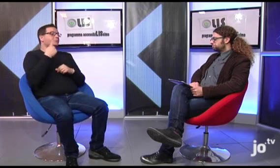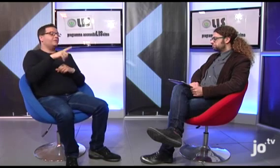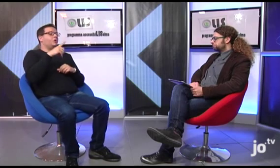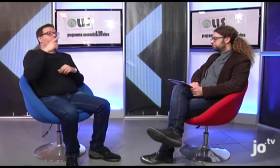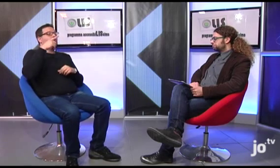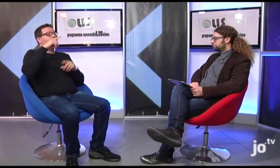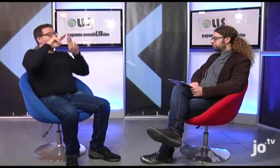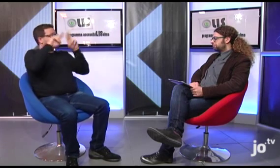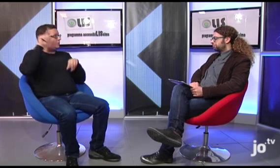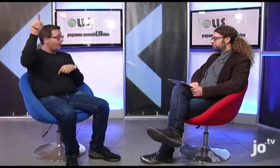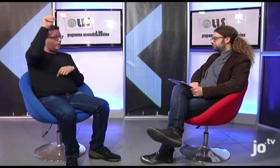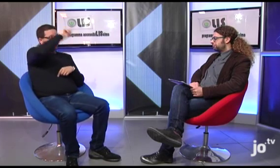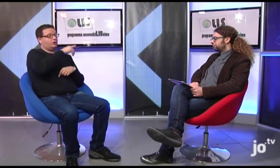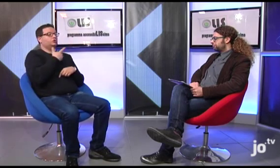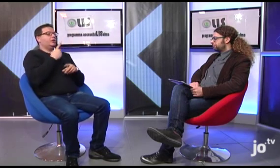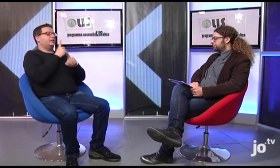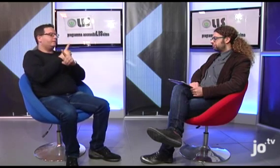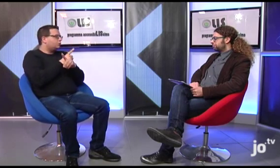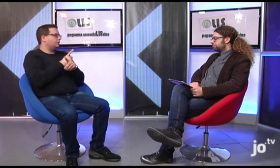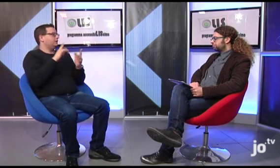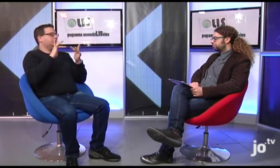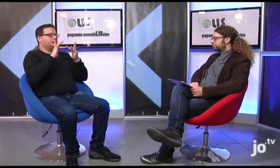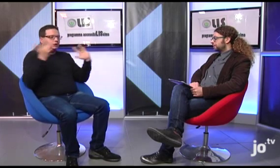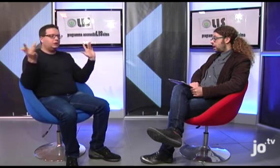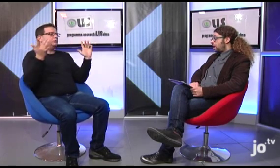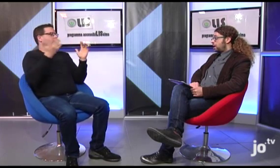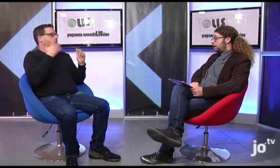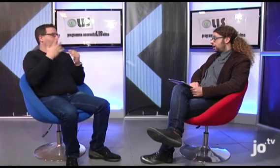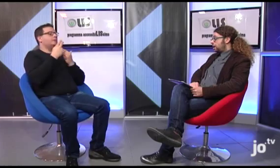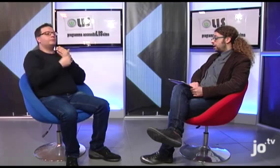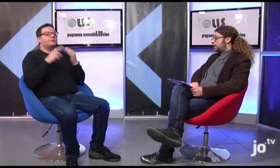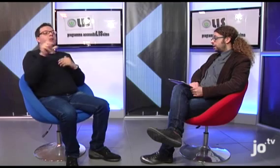In altri paesi esistono già dei DVD o dei siti in cui è possibile trovare delle versioni della Bibbia e del Vangelo tradotti in Lingua dei Segni.